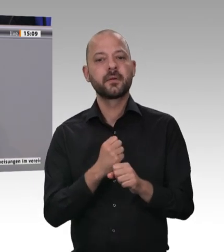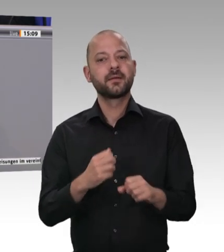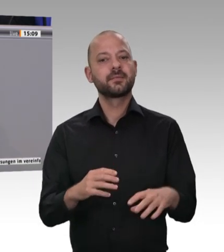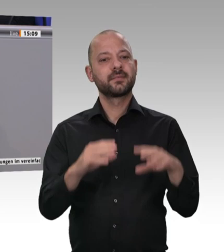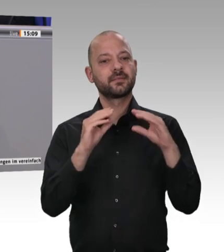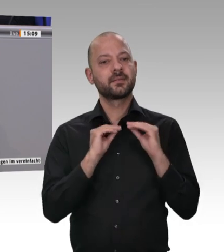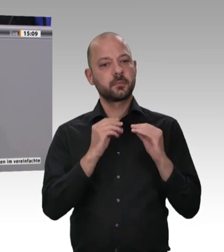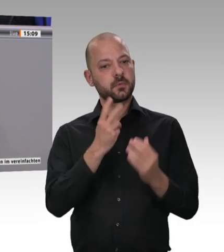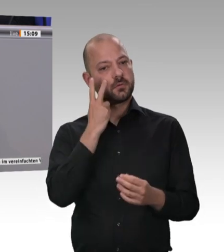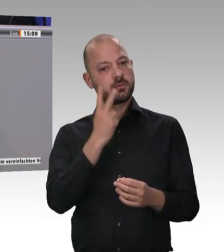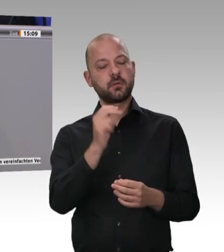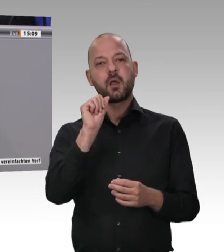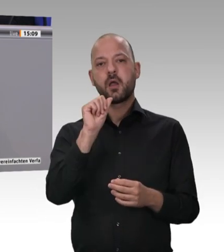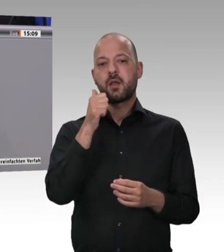und für die Generalunternehmerhaftung zu werben